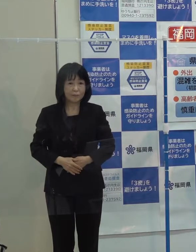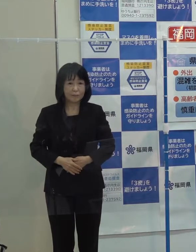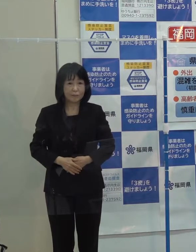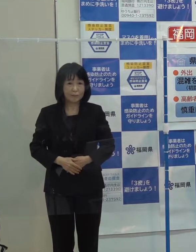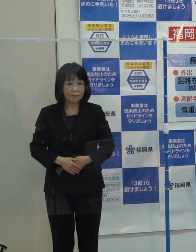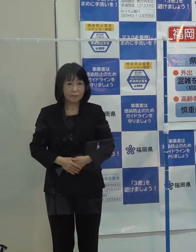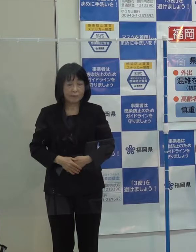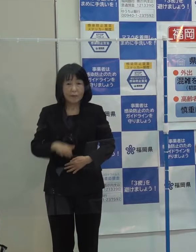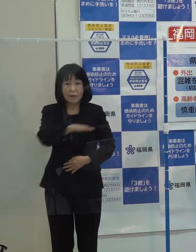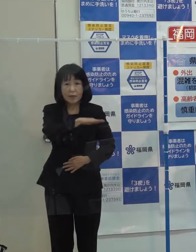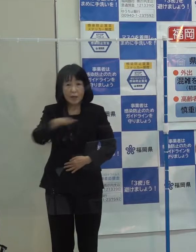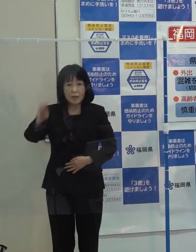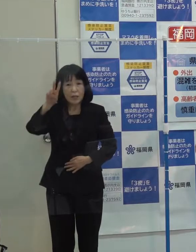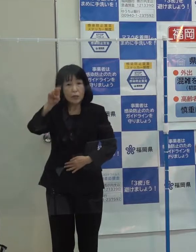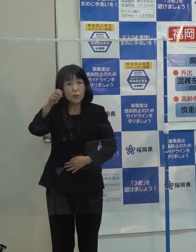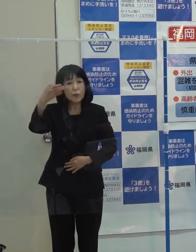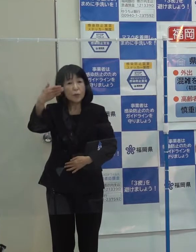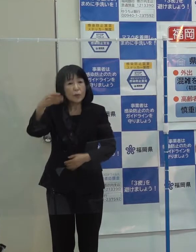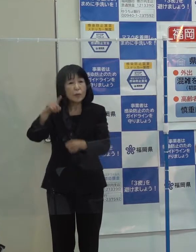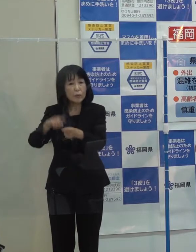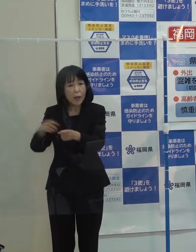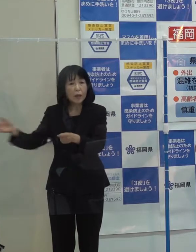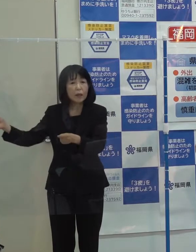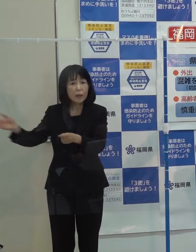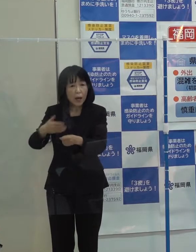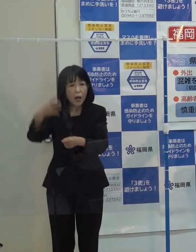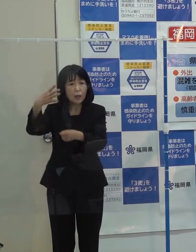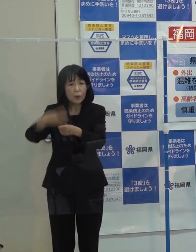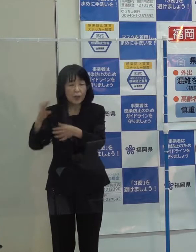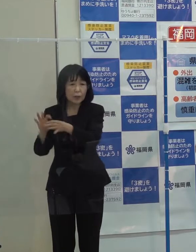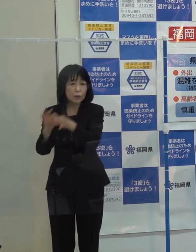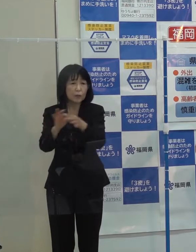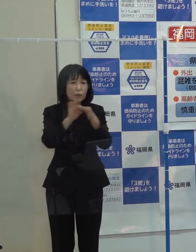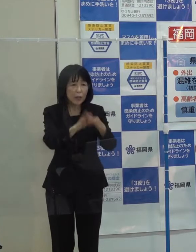「平成２９年以来４年連続で災害発生です